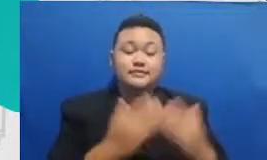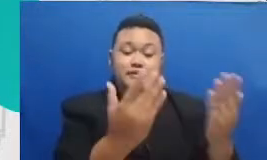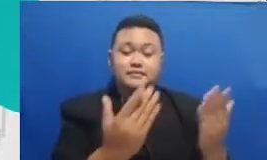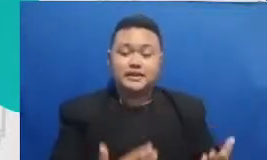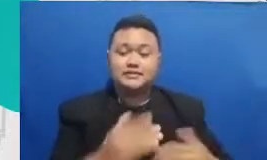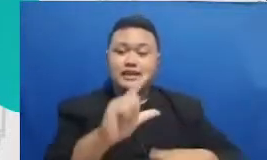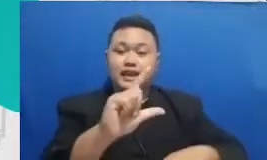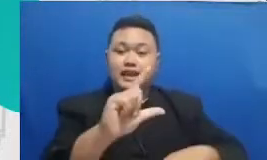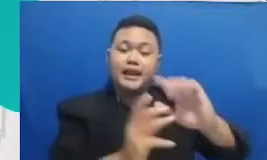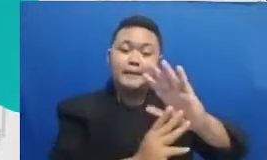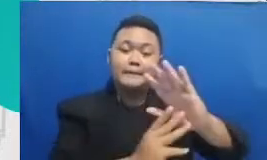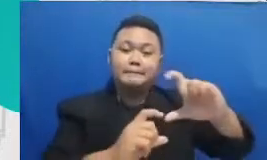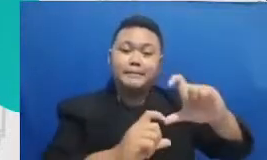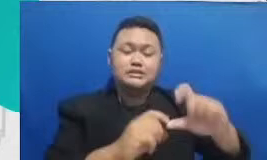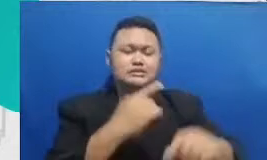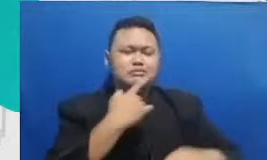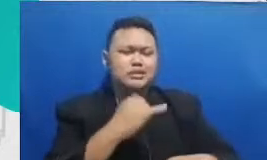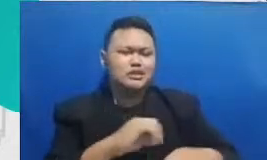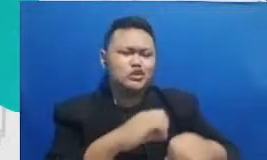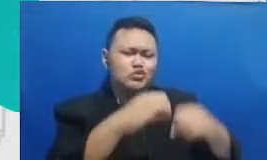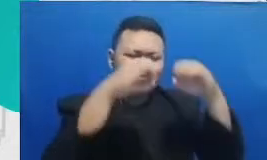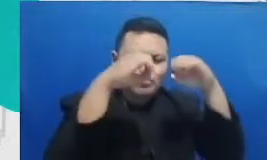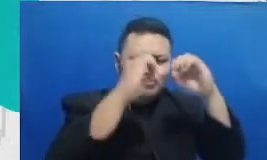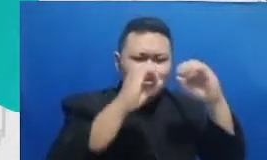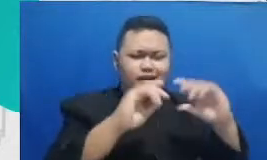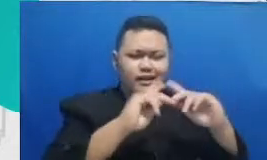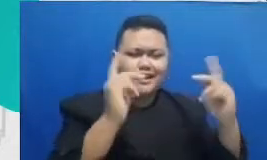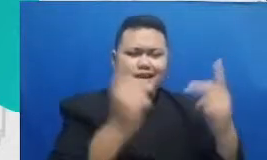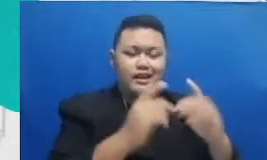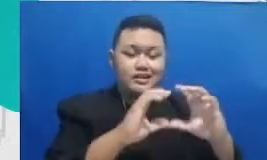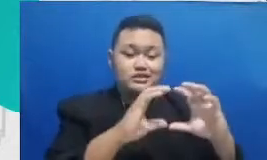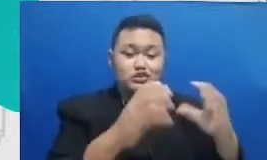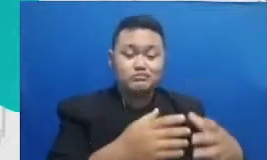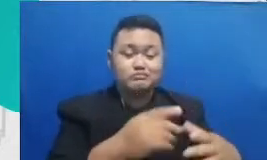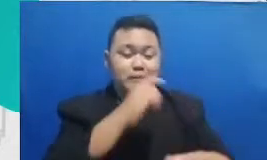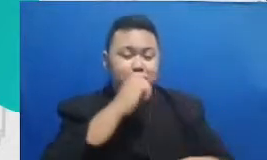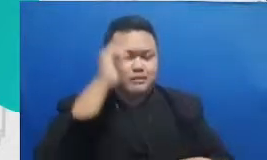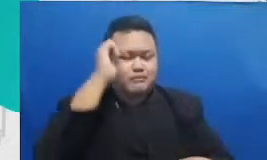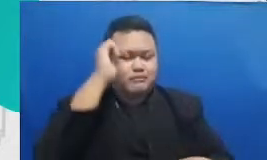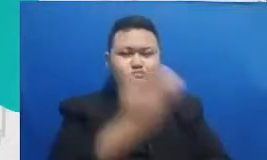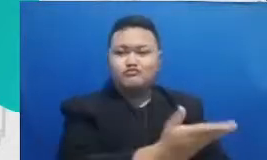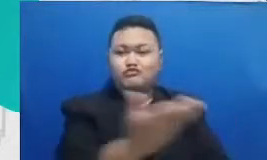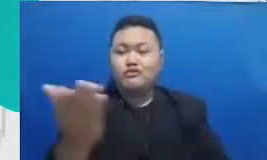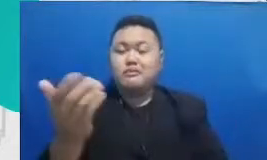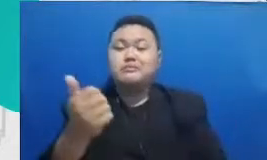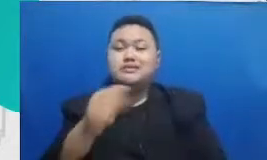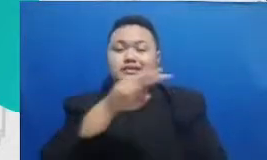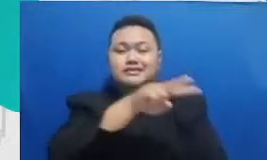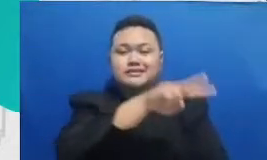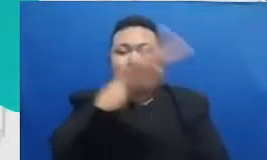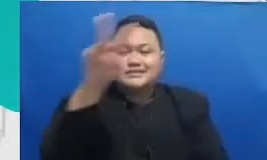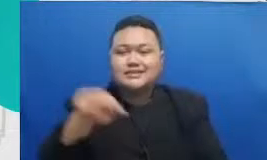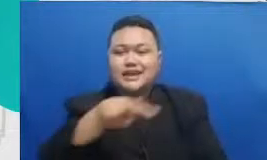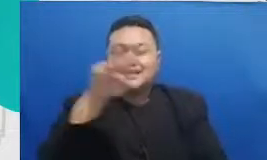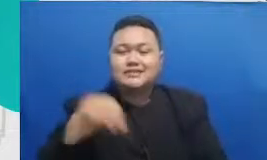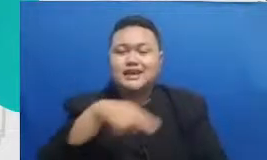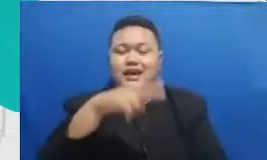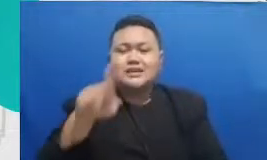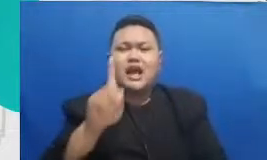bisa cari aplikasi-aplikasi yang bisa yang ada fitur kolaborasinya fitur kolaborasi itu